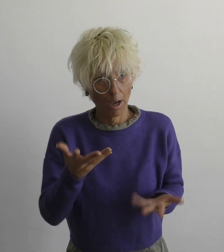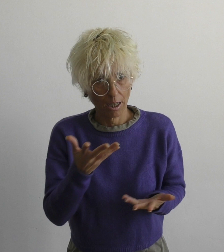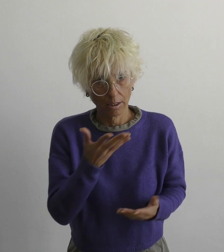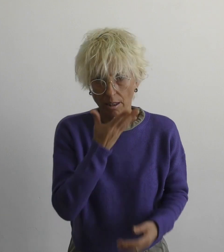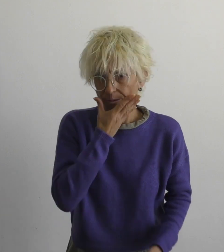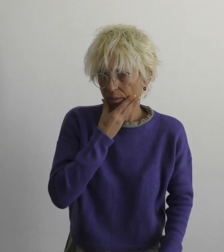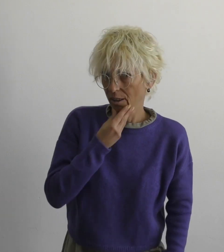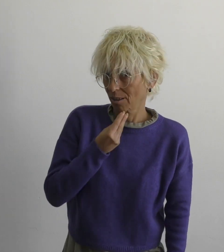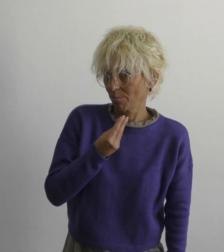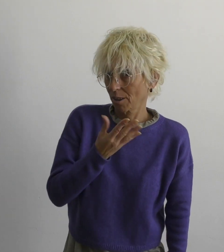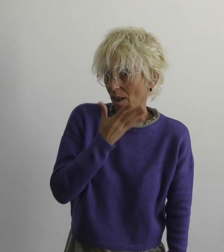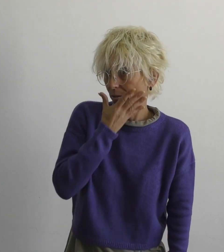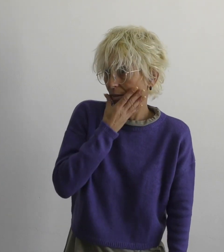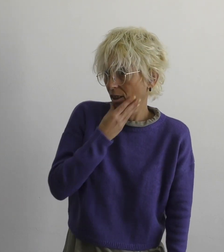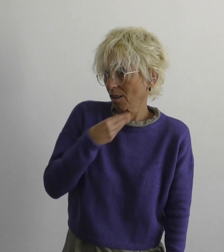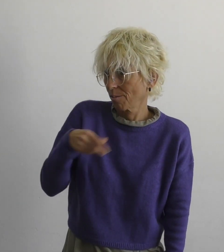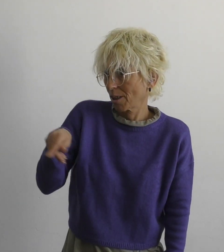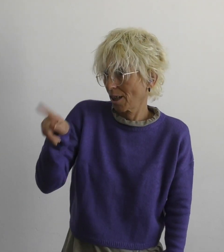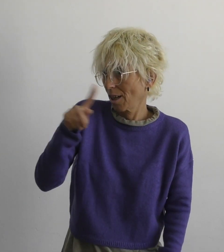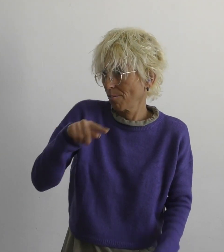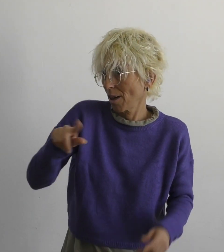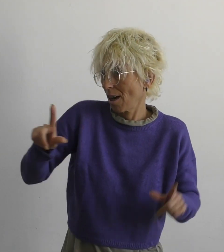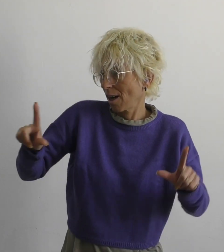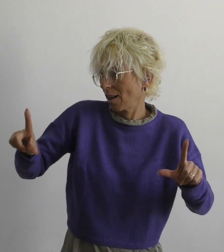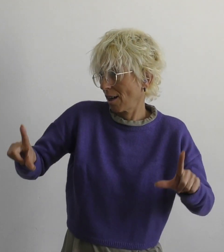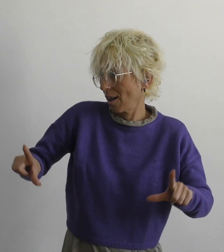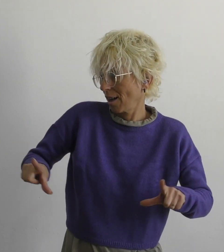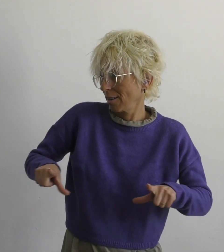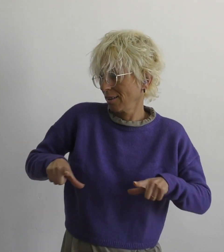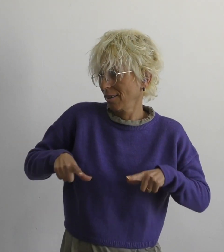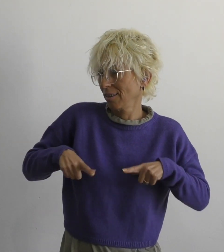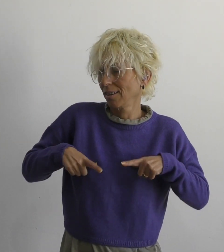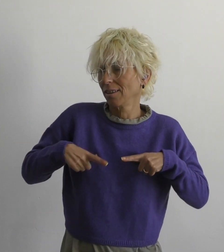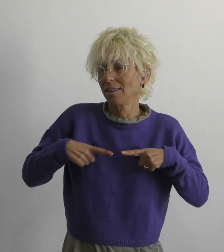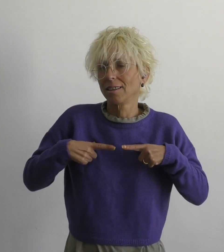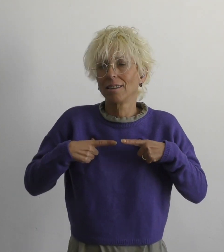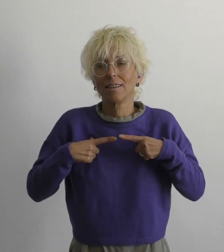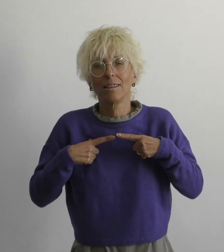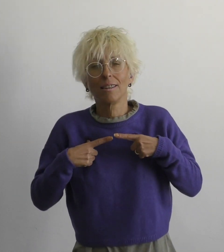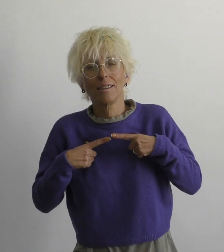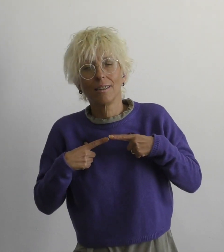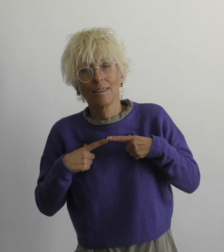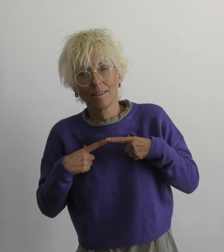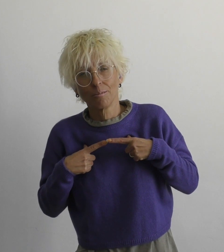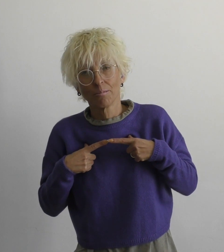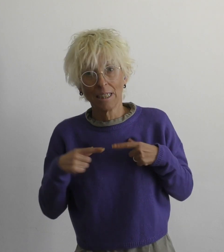но как же прекрасна, прекрасна жизнь